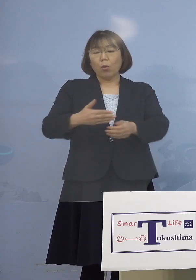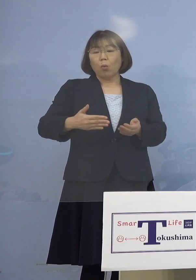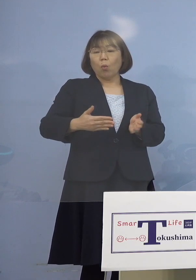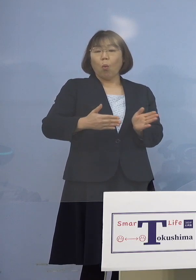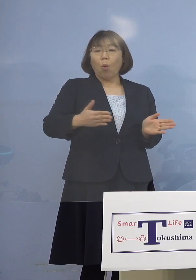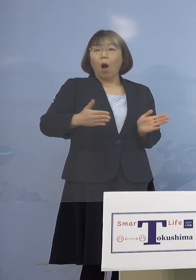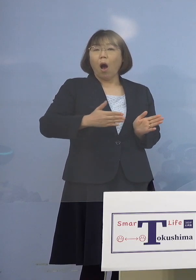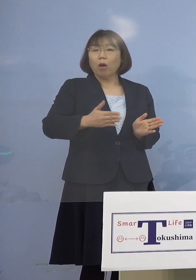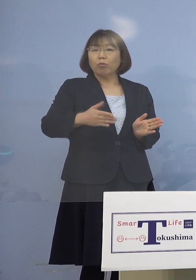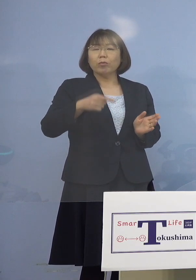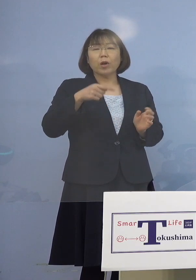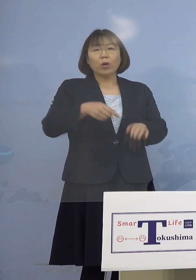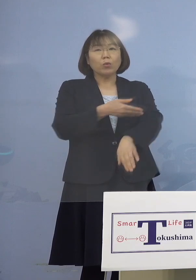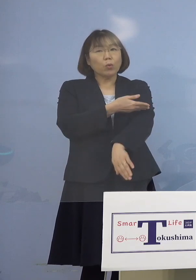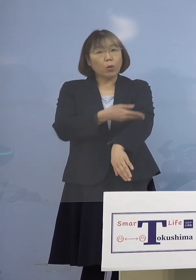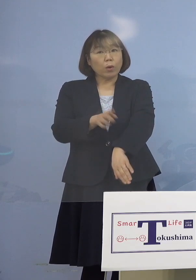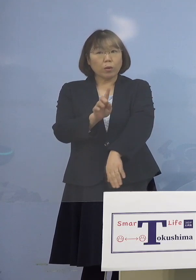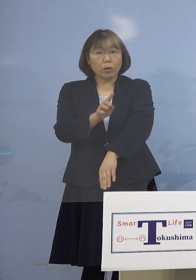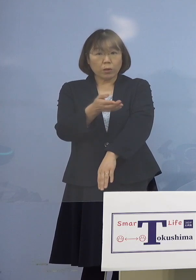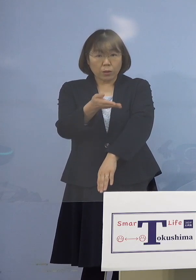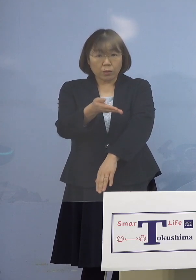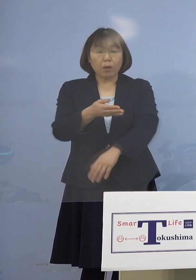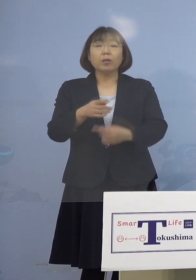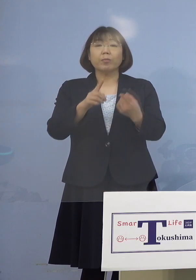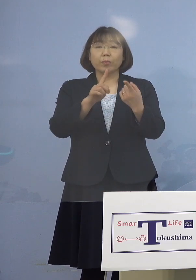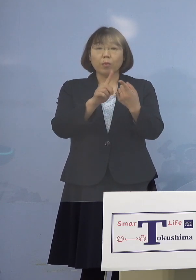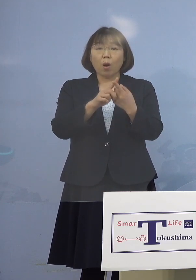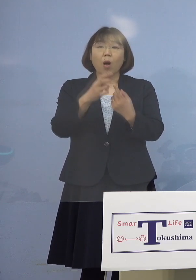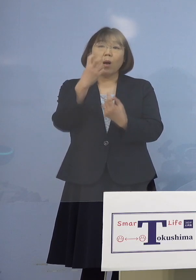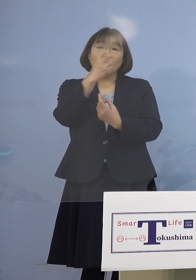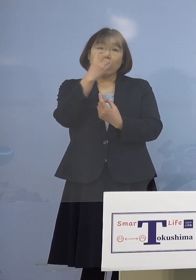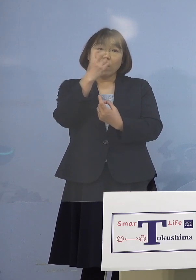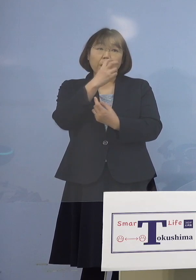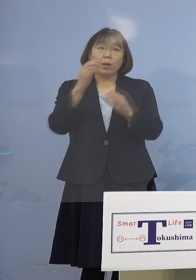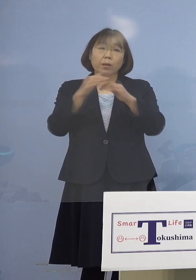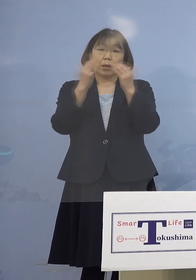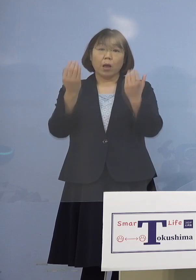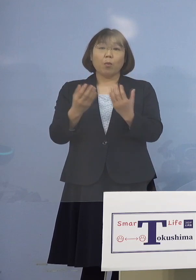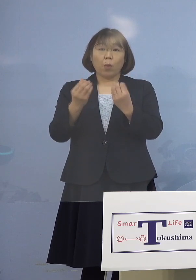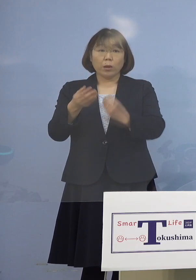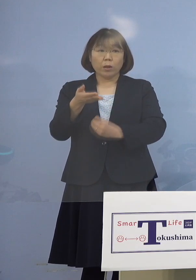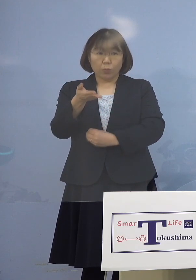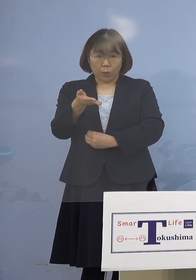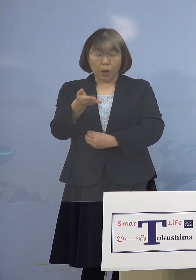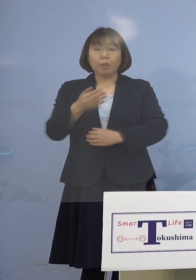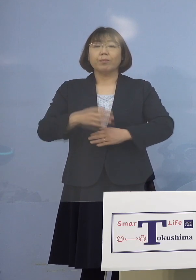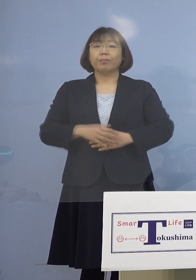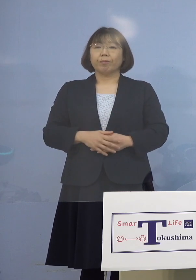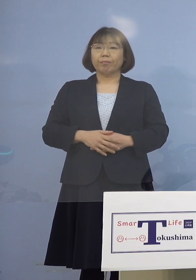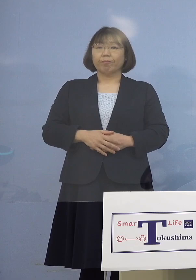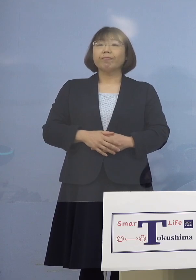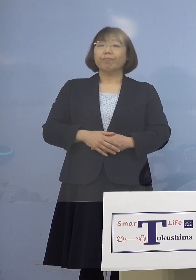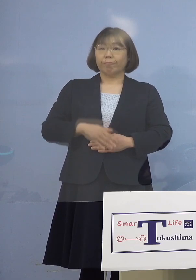その経緯を教えていただきたいのと 検査はもう終了しているのか というところをお願いします